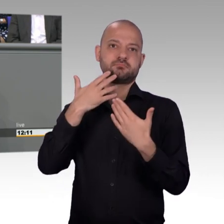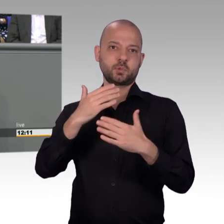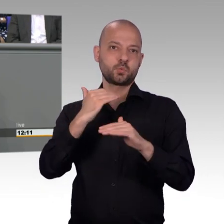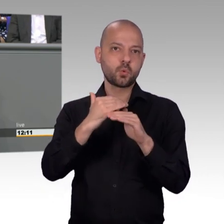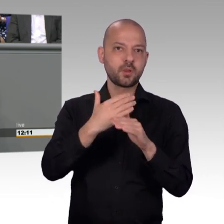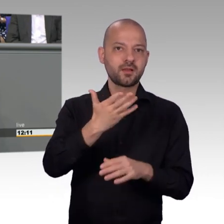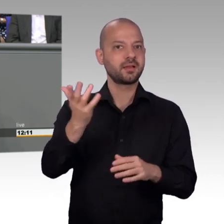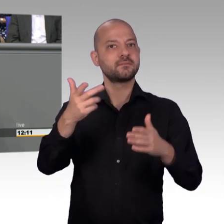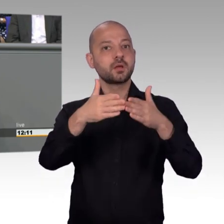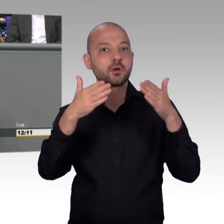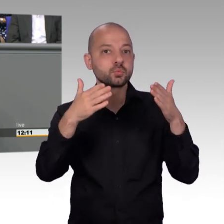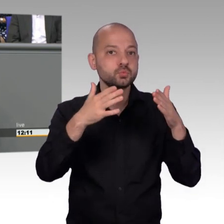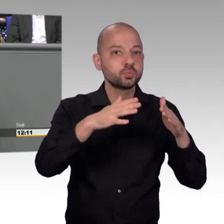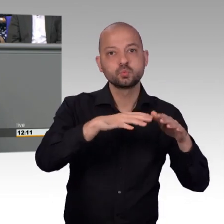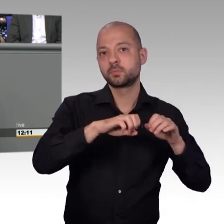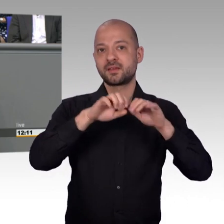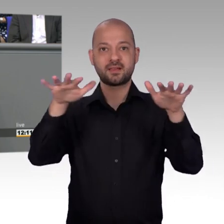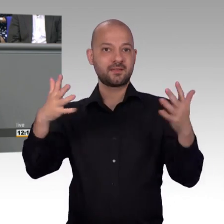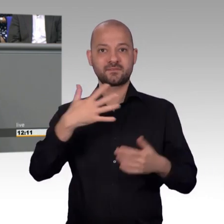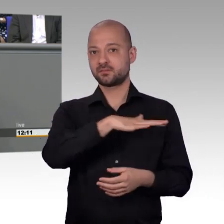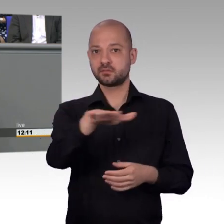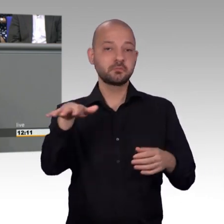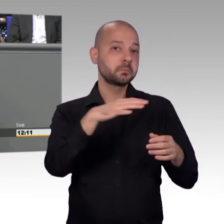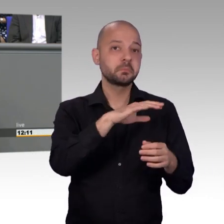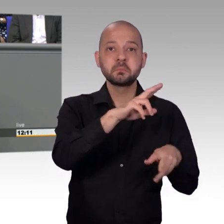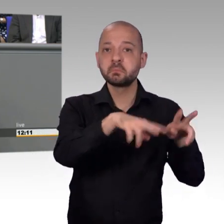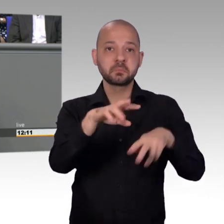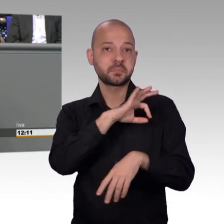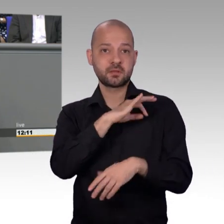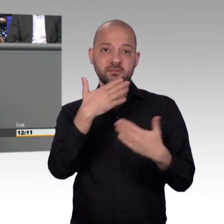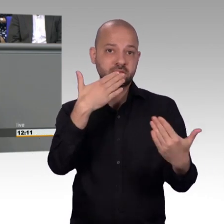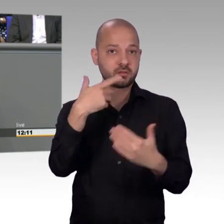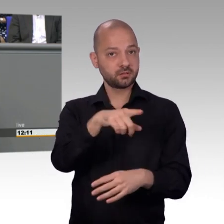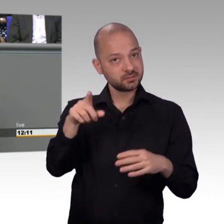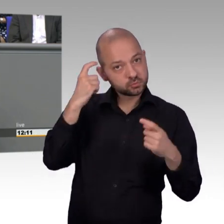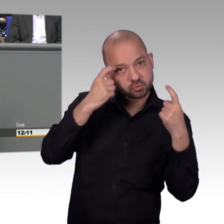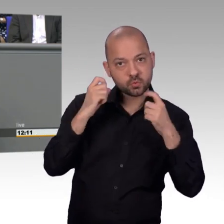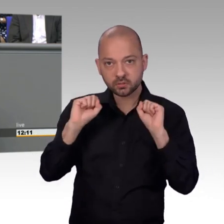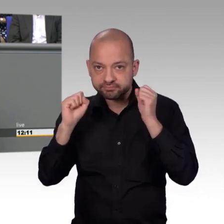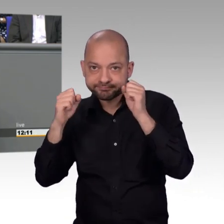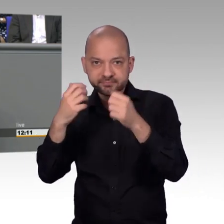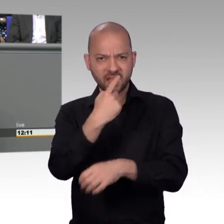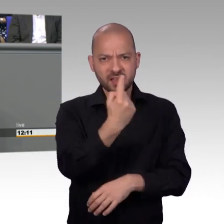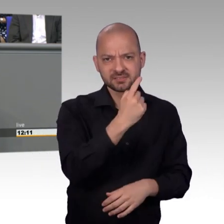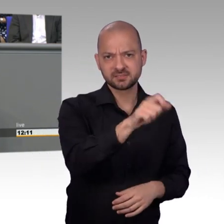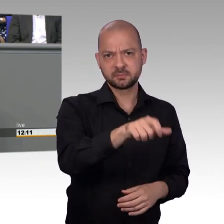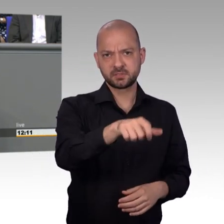zum Teil schon angesprochen. Es gibt neben dem Original, neben den Petitionen, Artikel 17 des Grundgesetzes, mehr und mehr